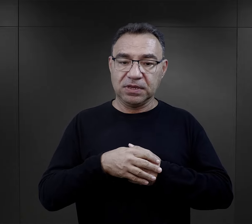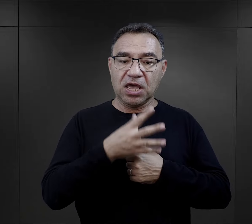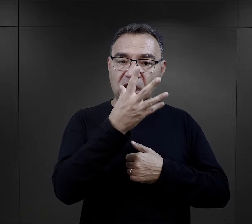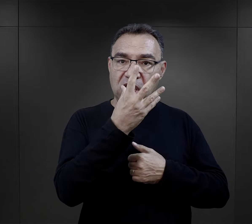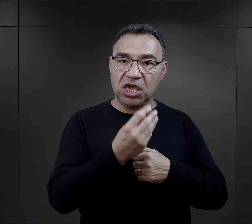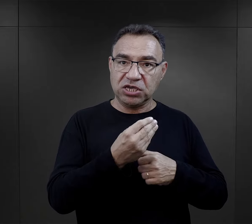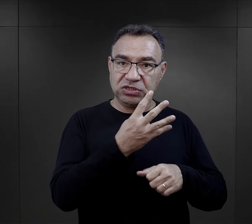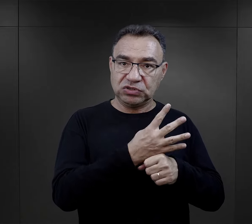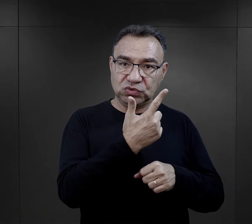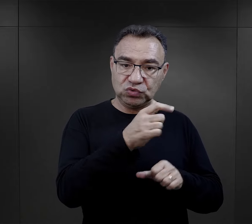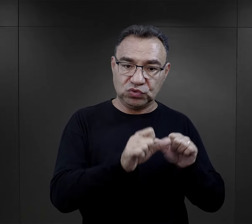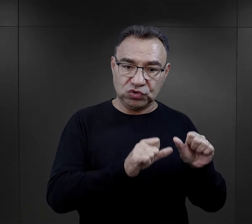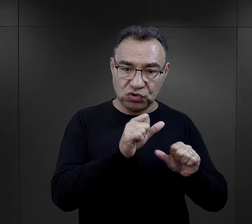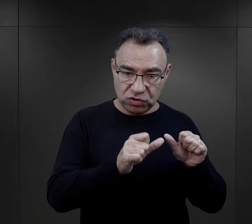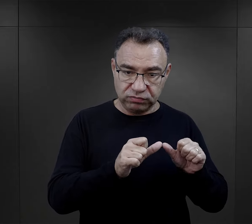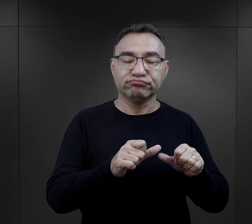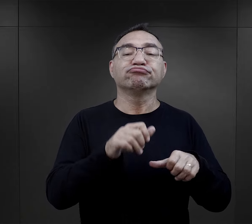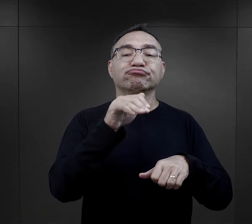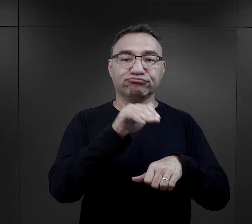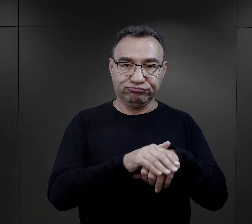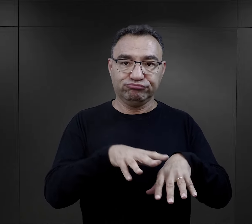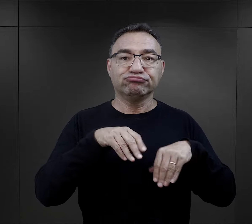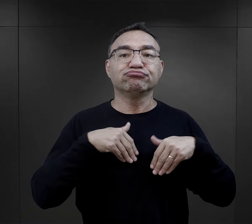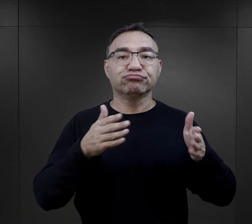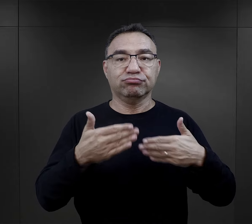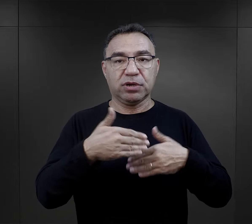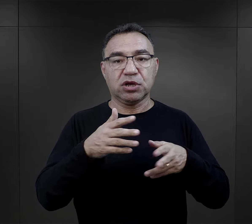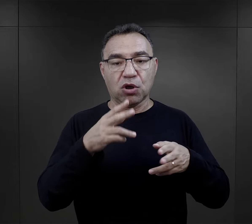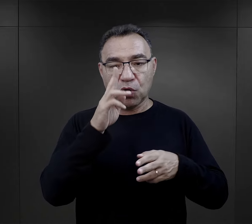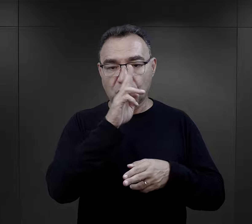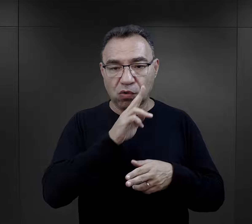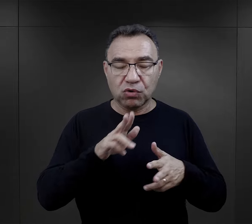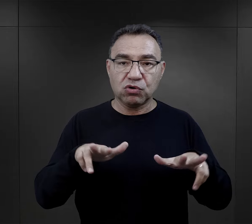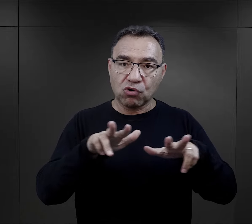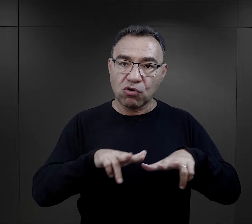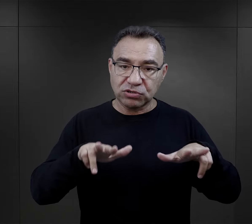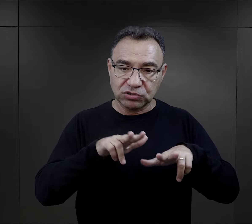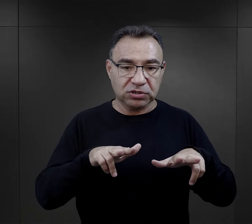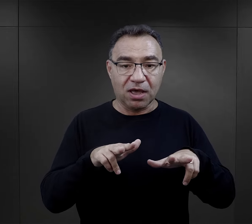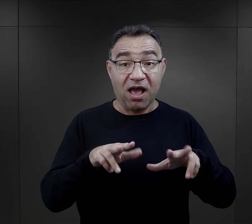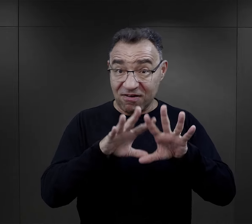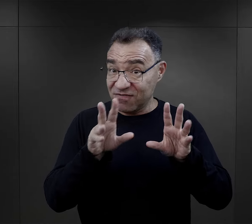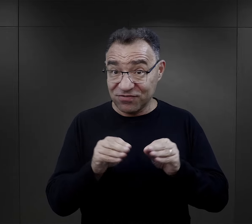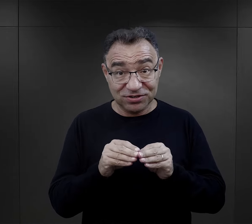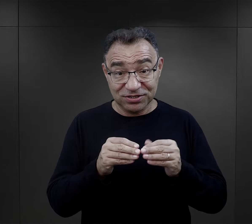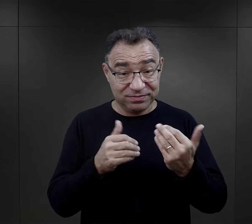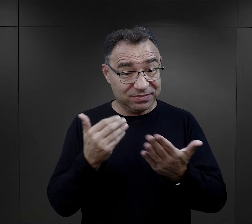Od jesieni ’42 r. więźniowie mogli otrzymywać paczki od rodziny i znowu też nie wszyscy.